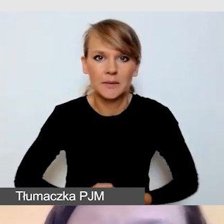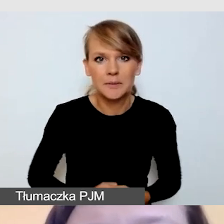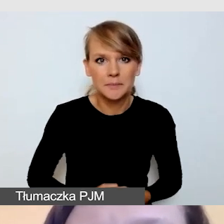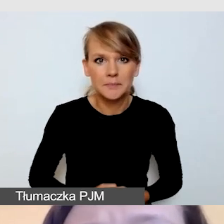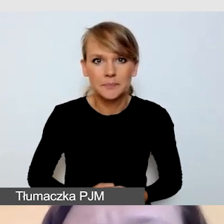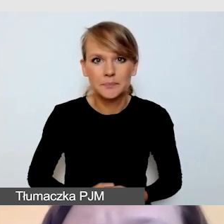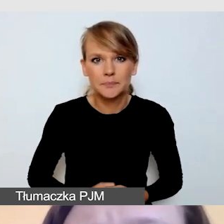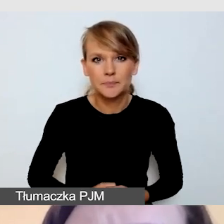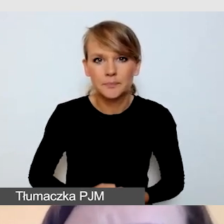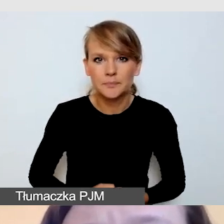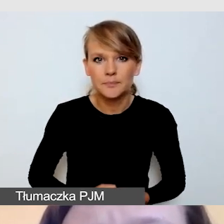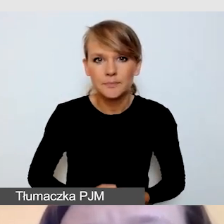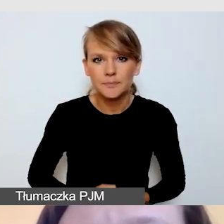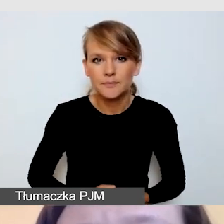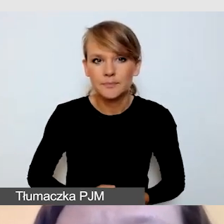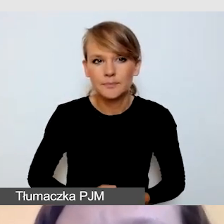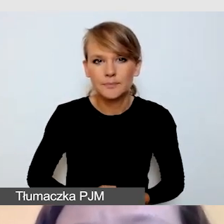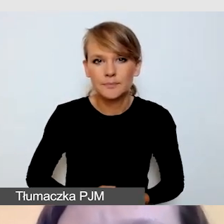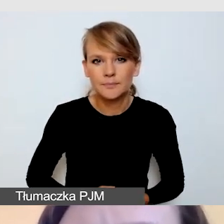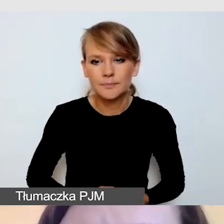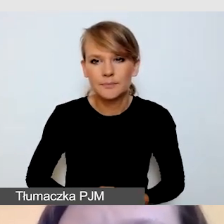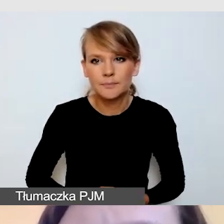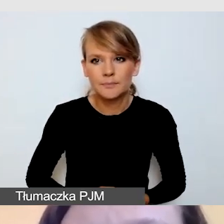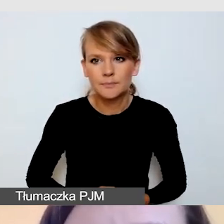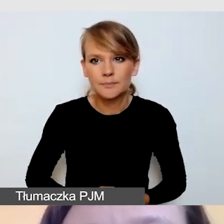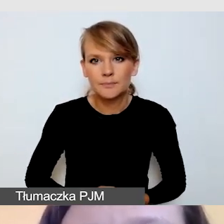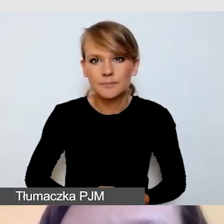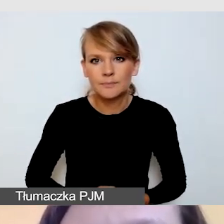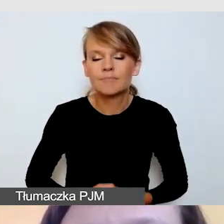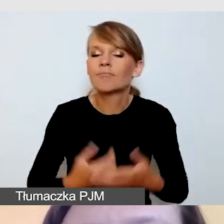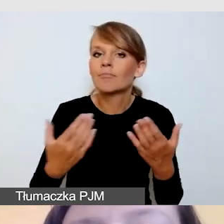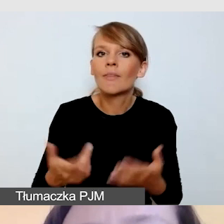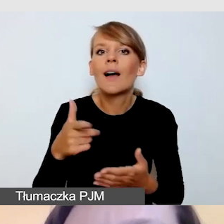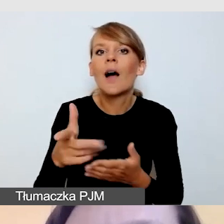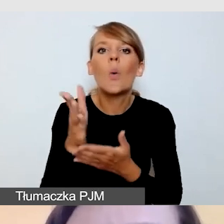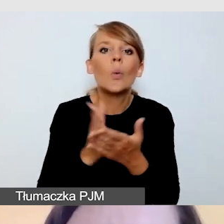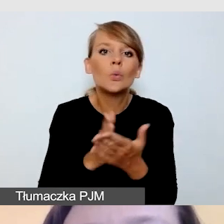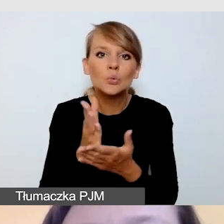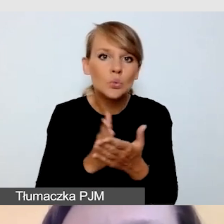Jeżeli myślimy o usługach, to w pierwszej kolejności będziemy myśleli